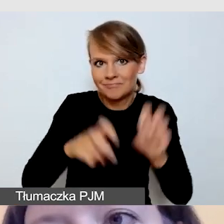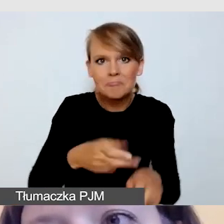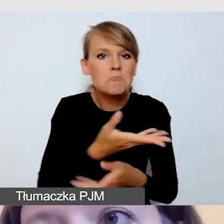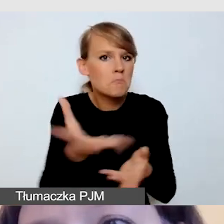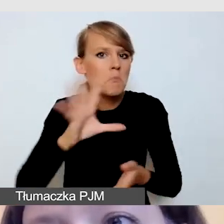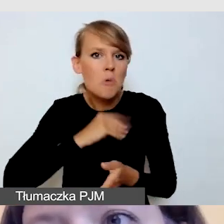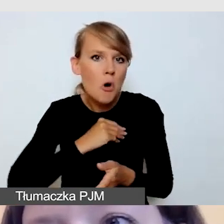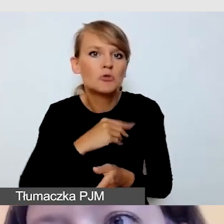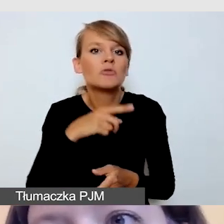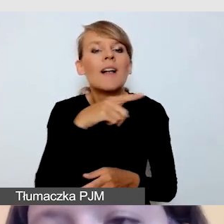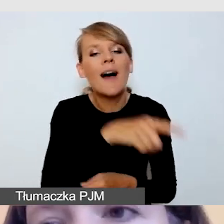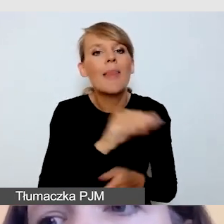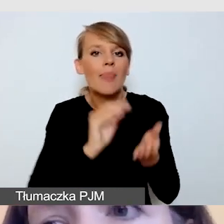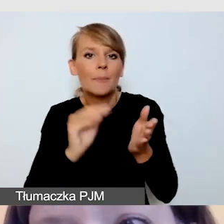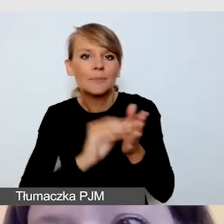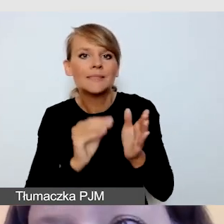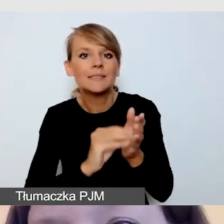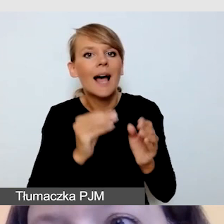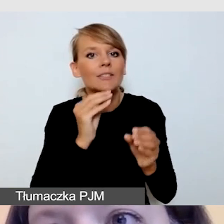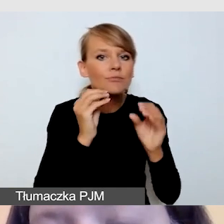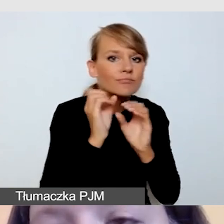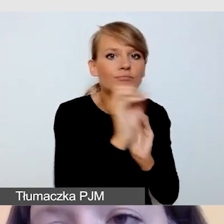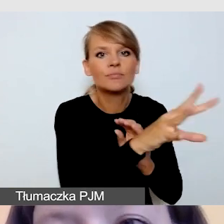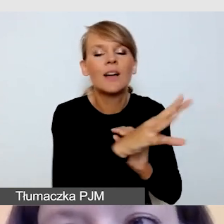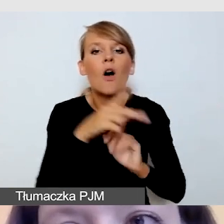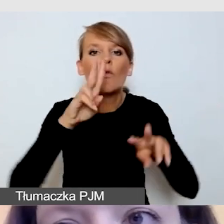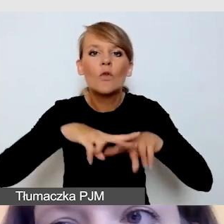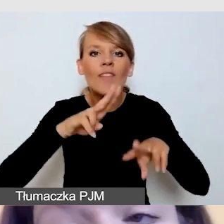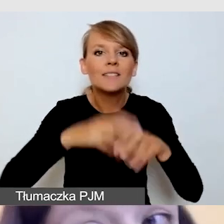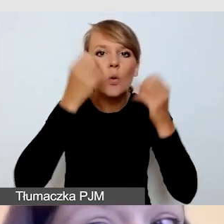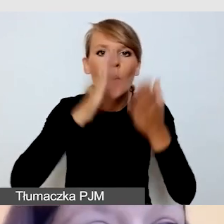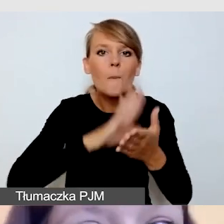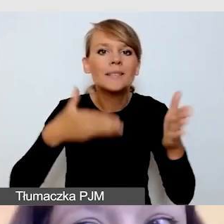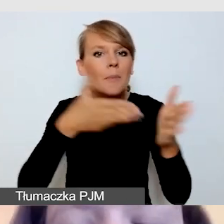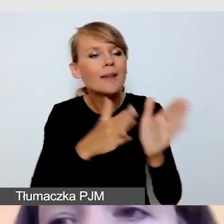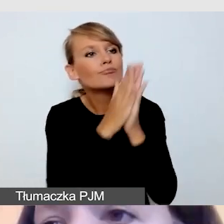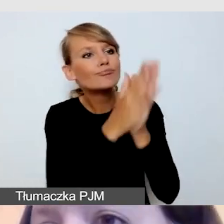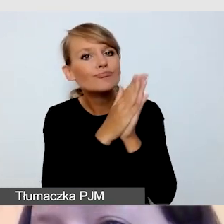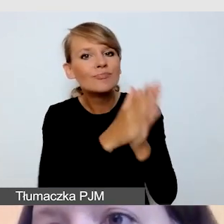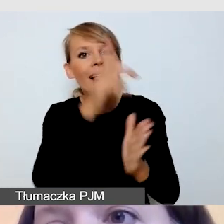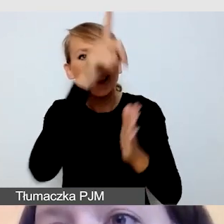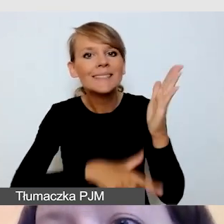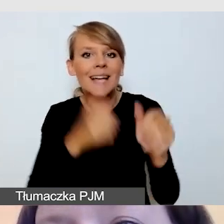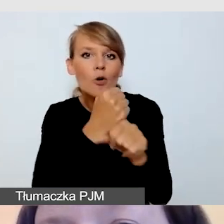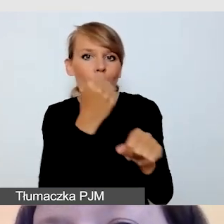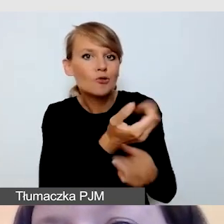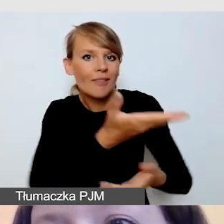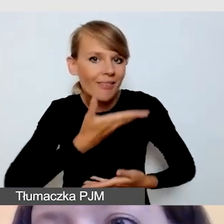i otrzymać takie robocze listy kontrolne, można je skomentować, przekazać swoje uwagi,